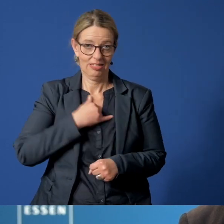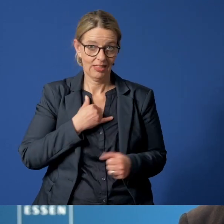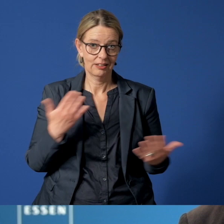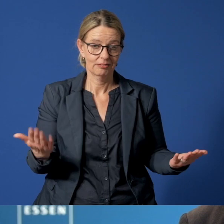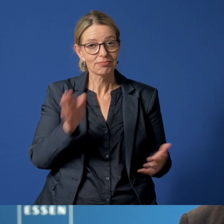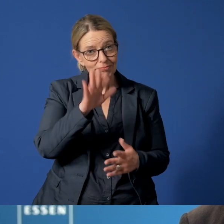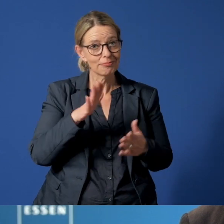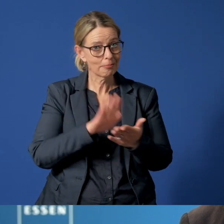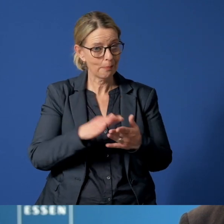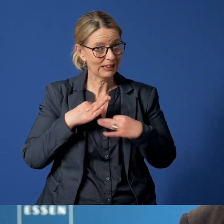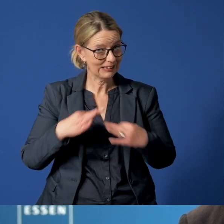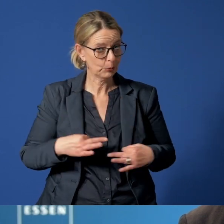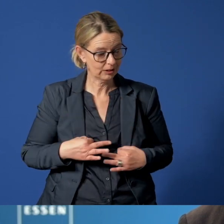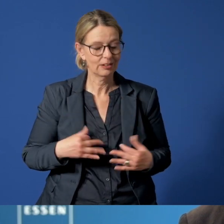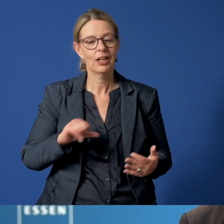Bleiben Sie gesund. Glück auf.